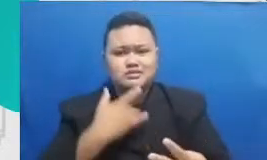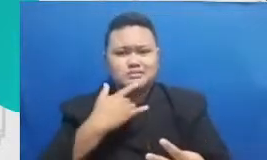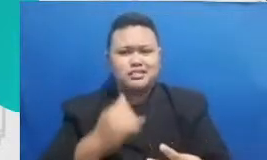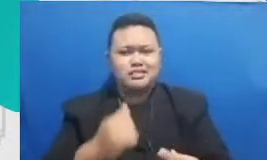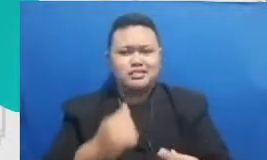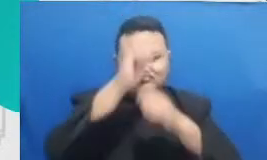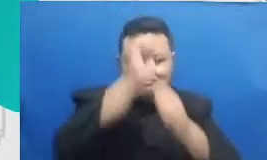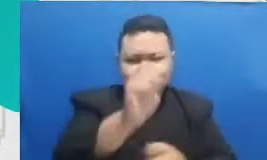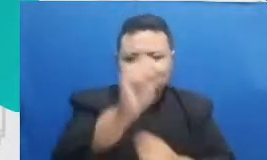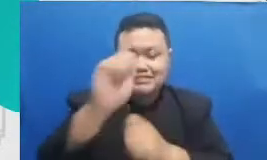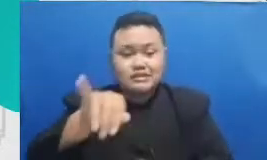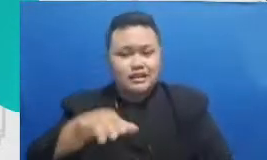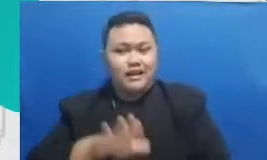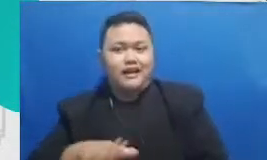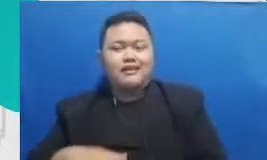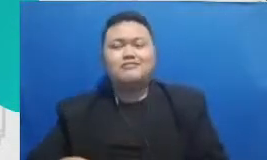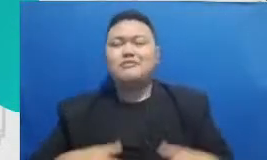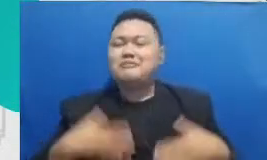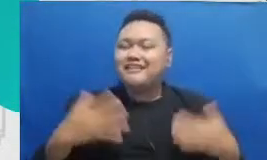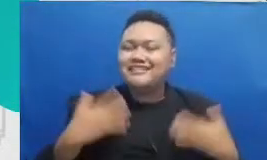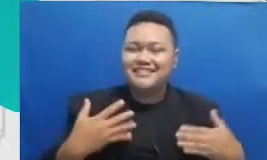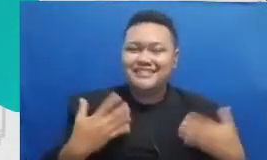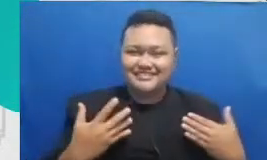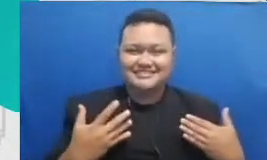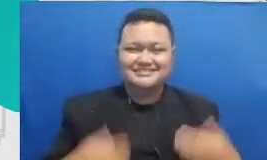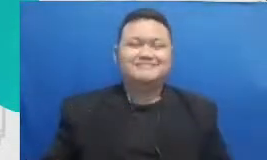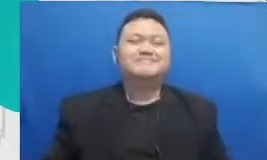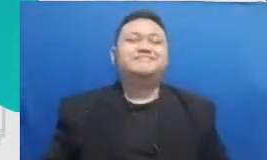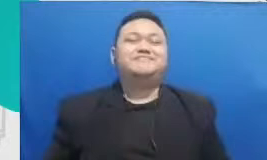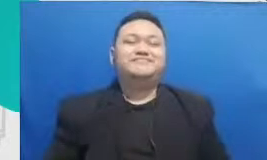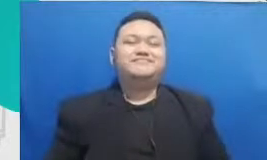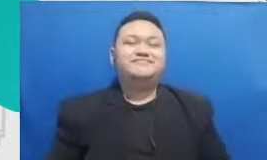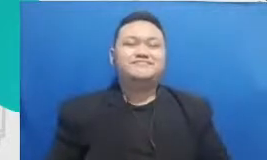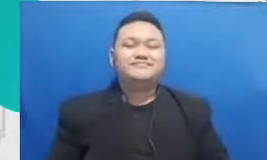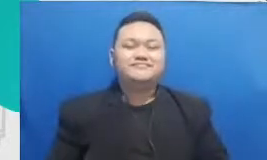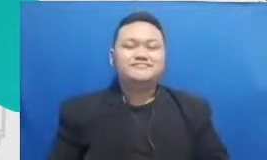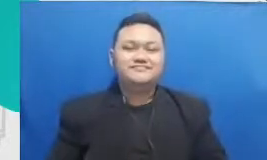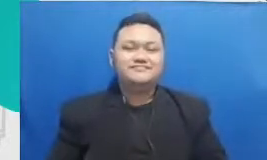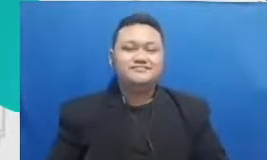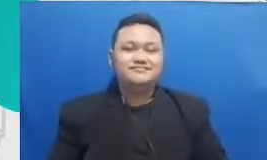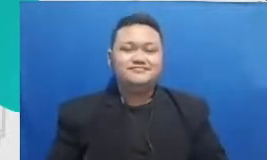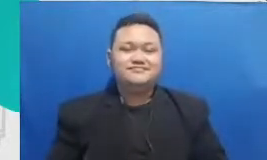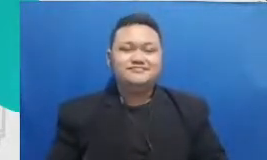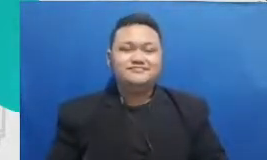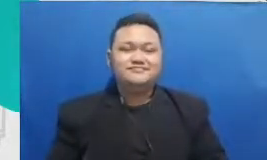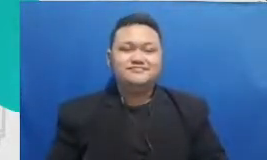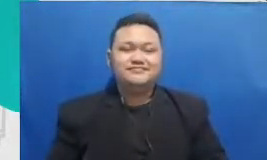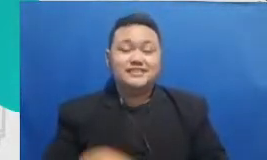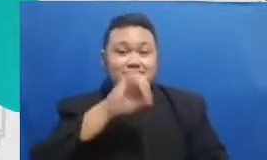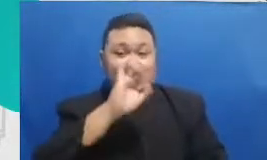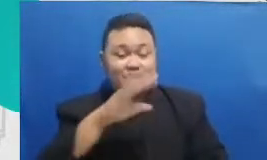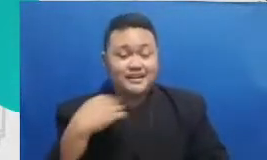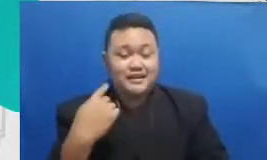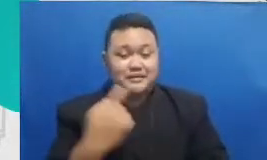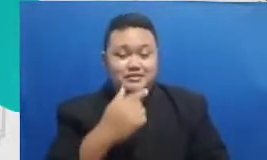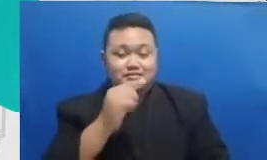adalah resep kami di website untuk bapak dan ibu membuat murid-murid Pagu berkolaborasi dengan